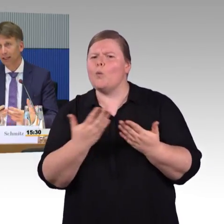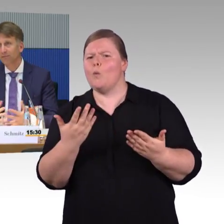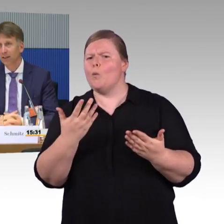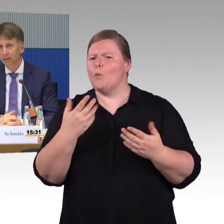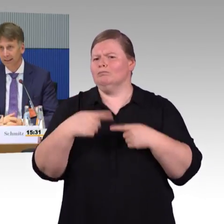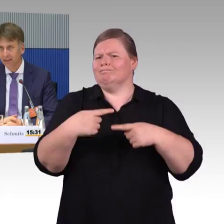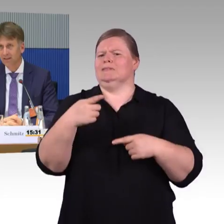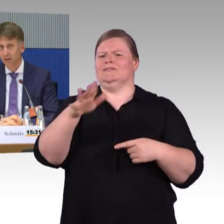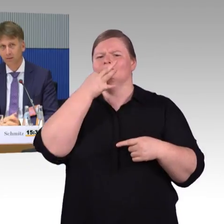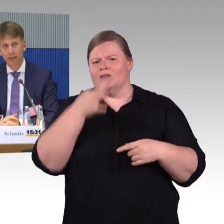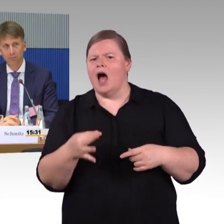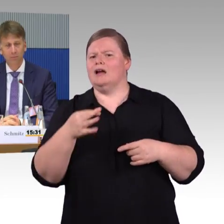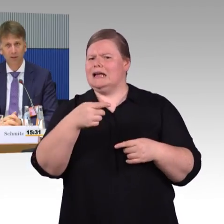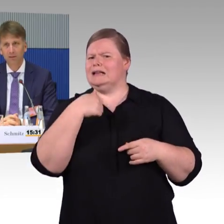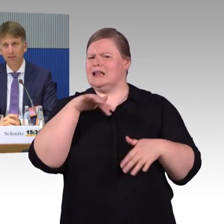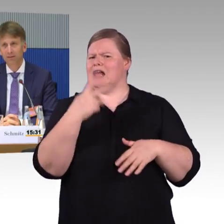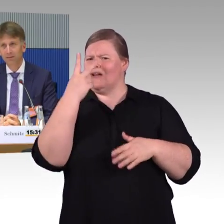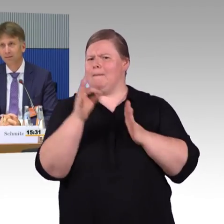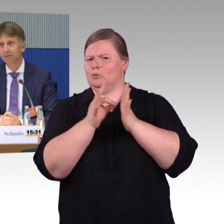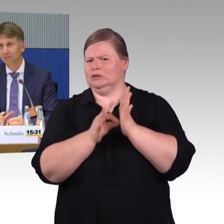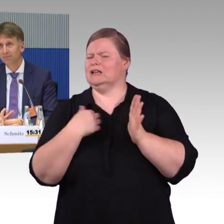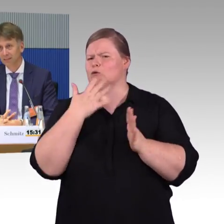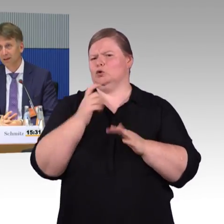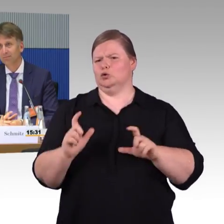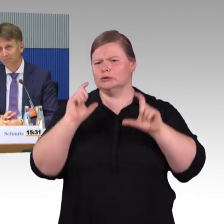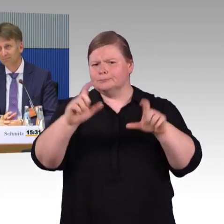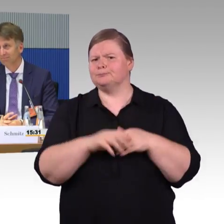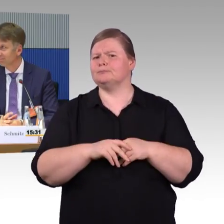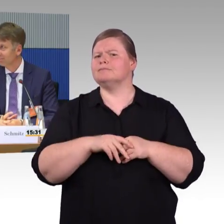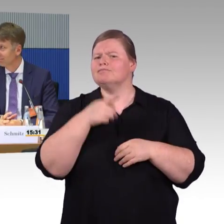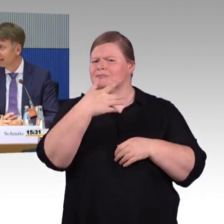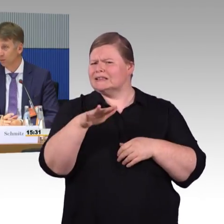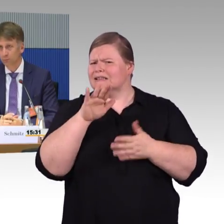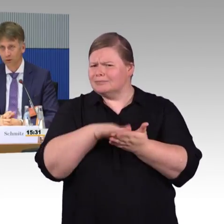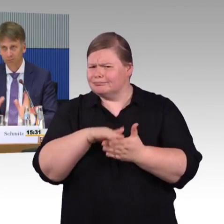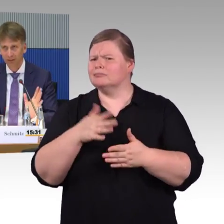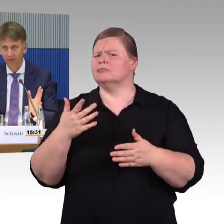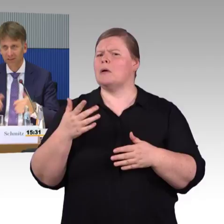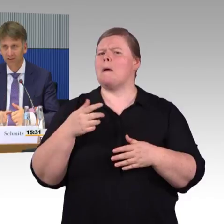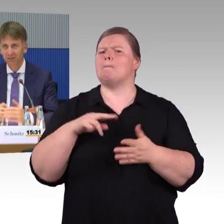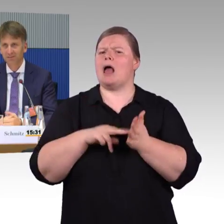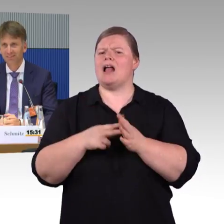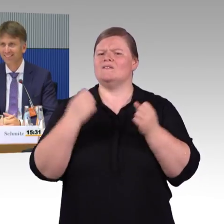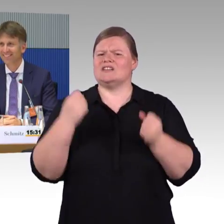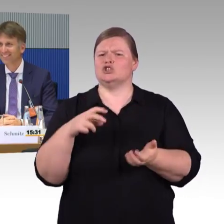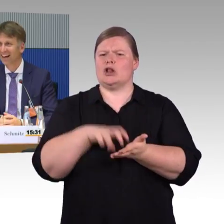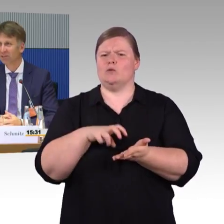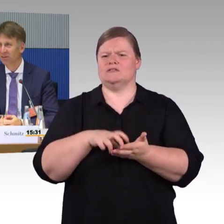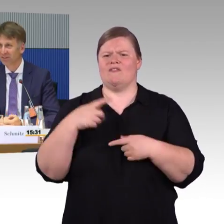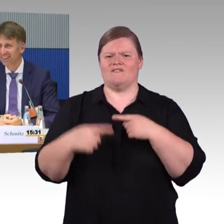desto einfacher geht es auch. (Zwischenruf) Das ist eine Anhörung. Das ist öffentlich. (Rednerwechsel) Ja, Entschuldigung, dann ziehe ich das… Darf ich das so sagen?